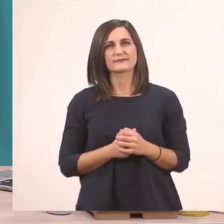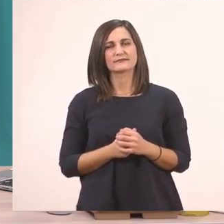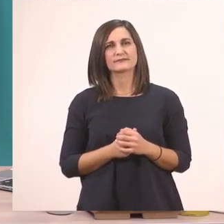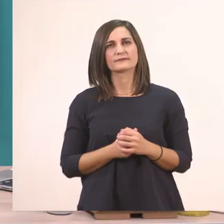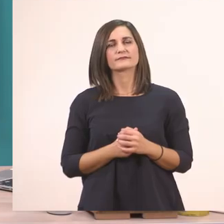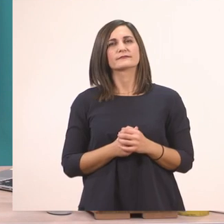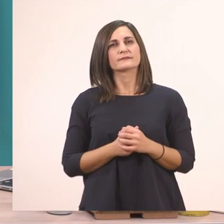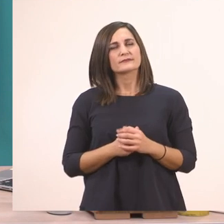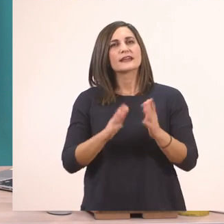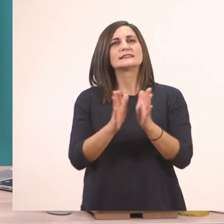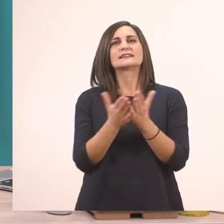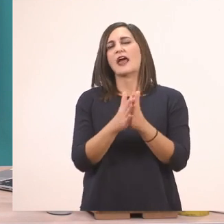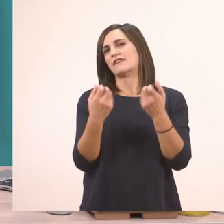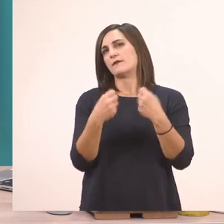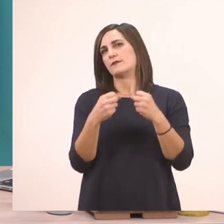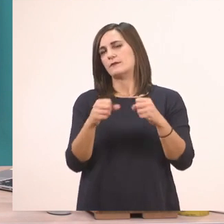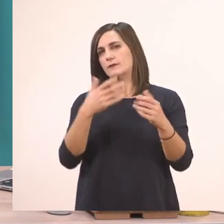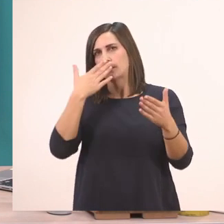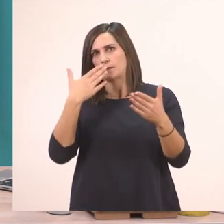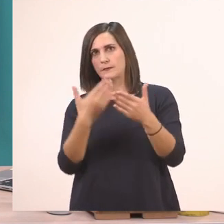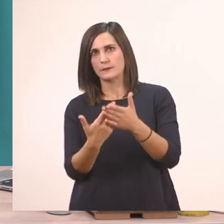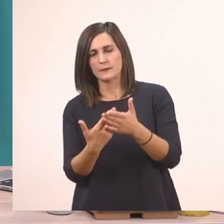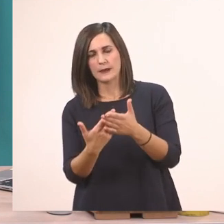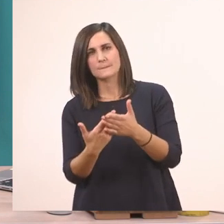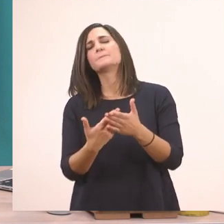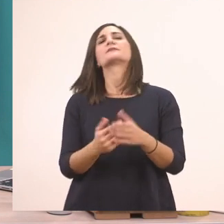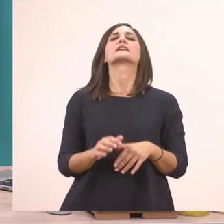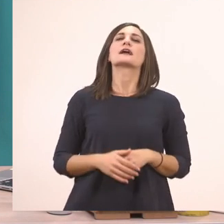Κάναμε και το Τετράδιο Εργασιών, τελειώσαμε λοιπόν σήμερα το μάθημά μας.